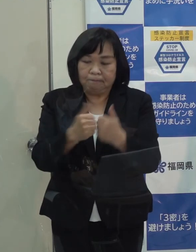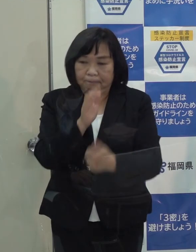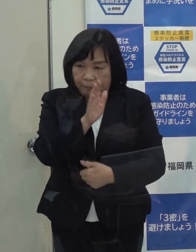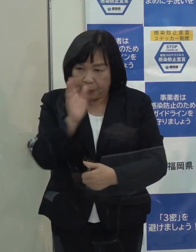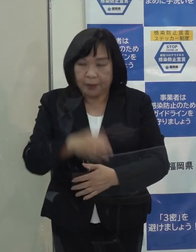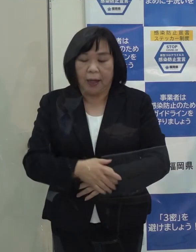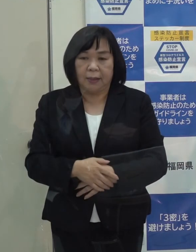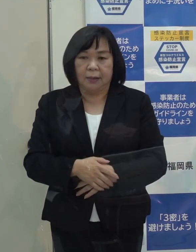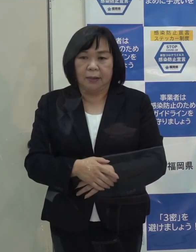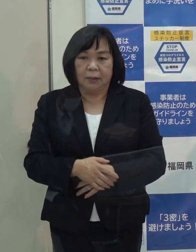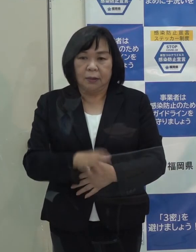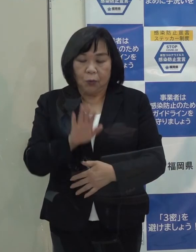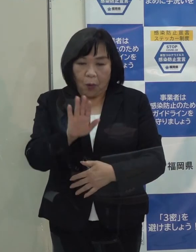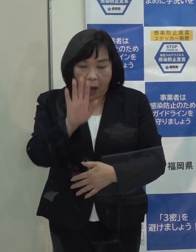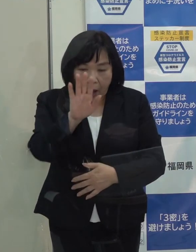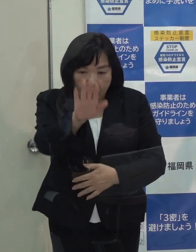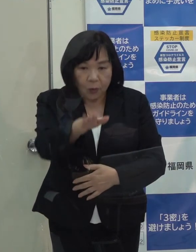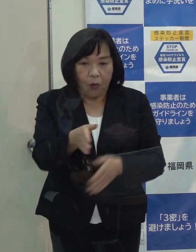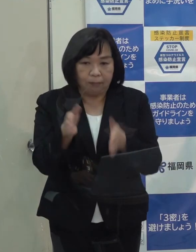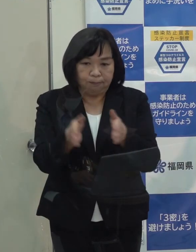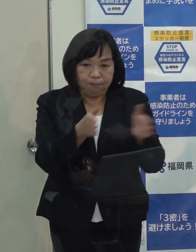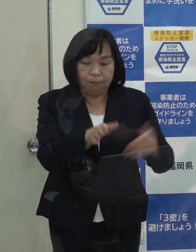そこから先の受皿はしっかり整備しています